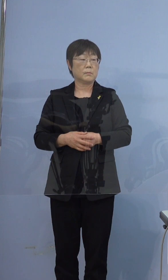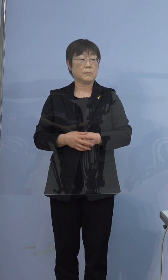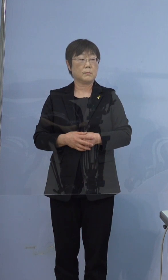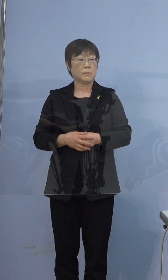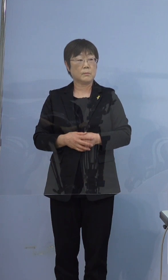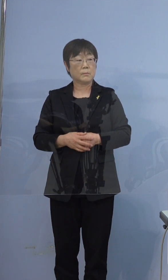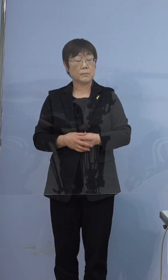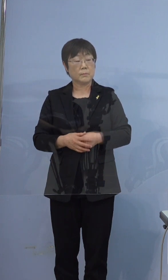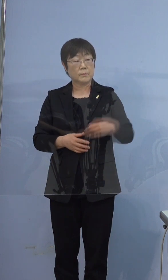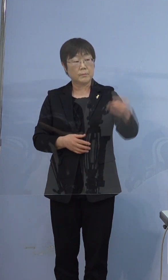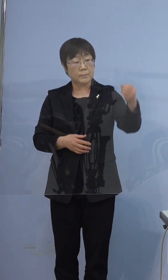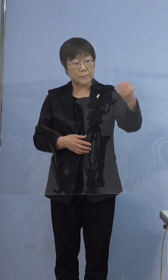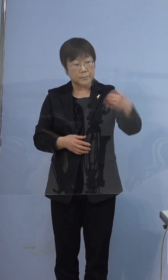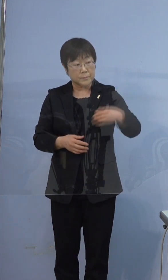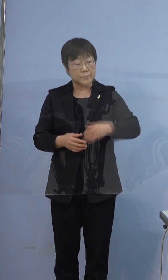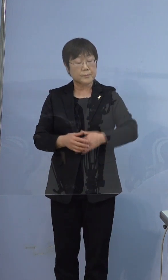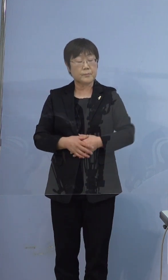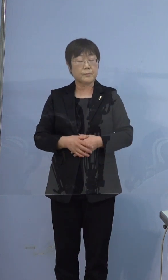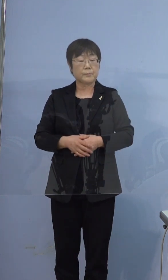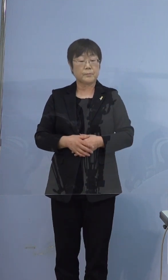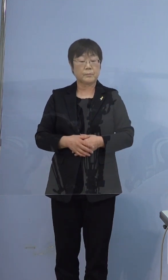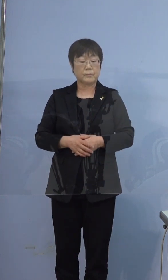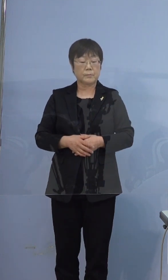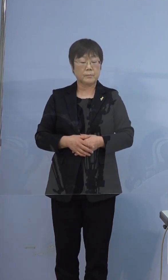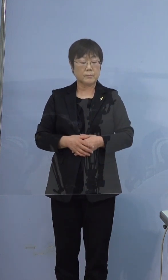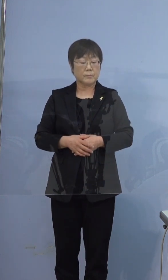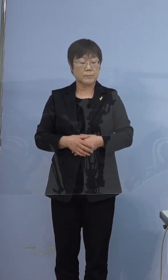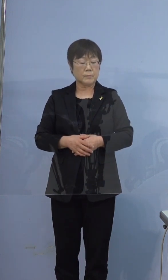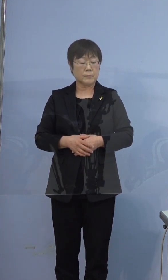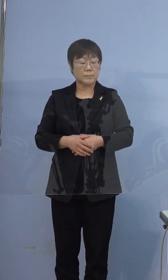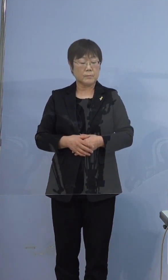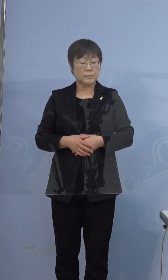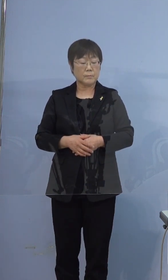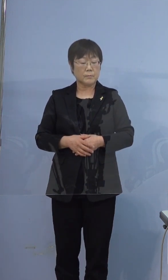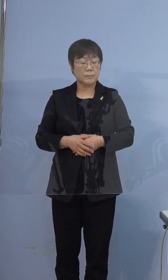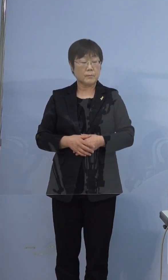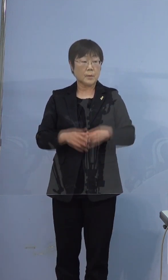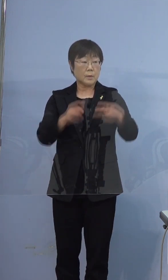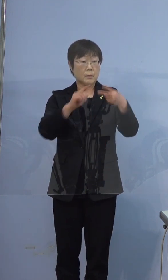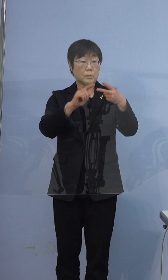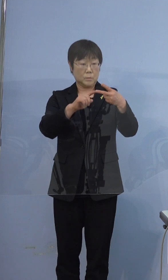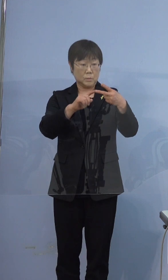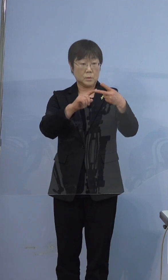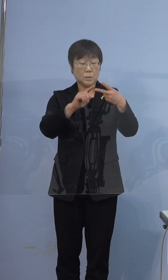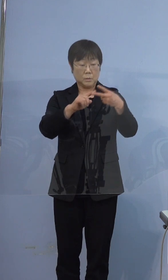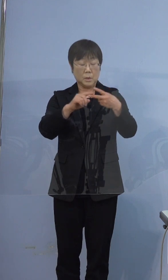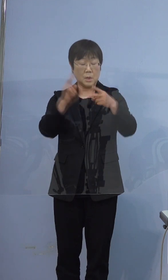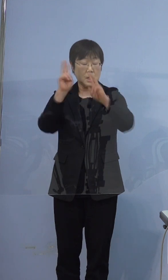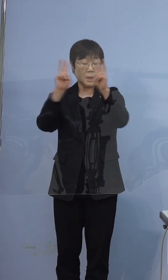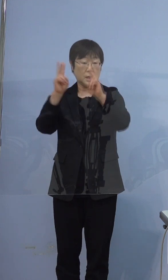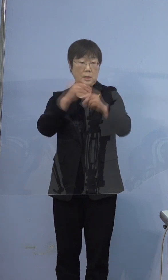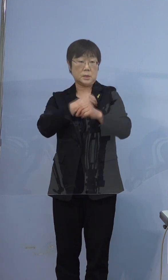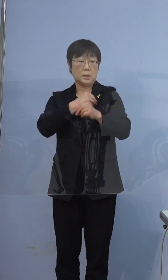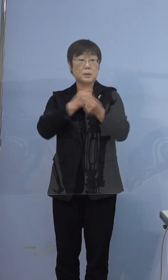397例目の男性が会社員ということなんですけども